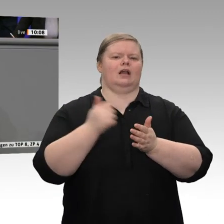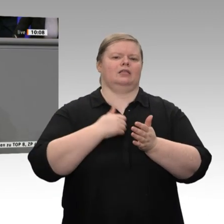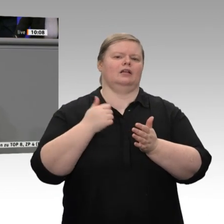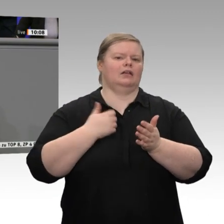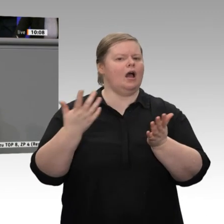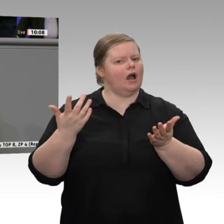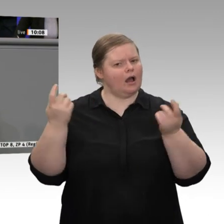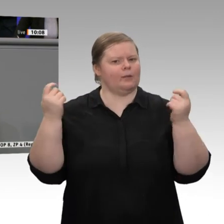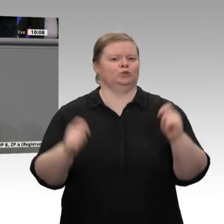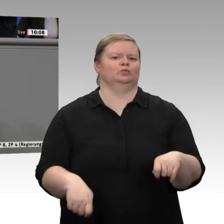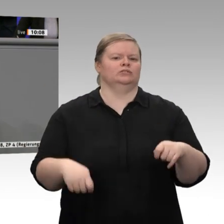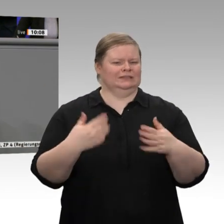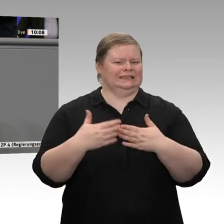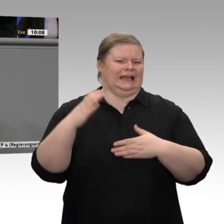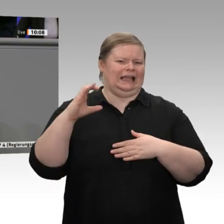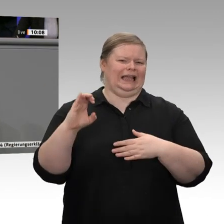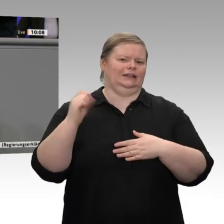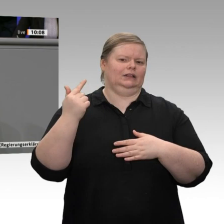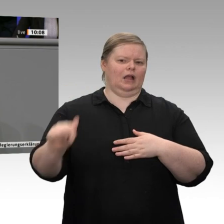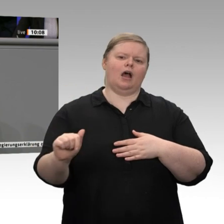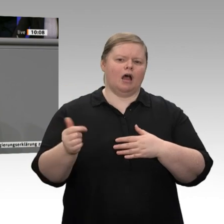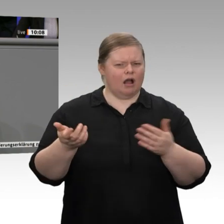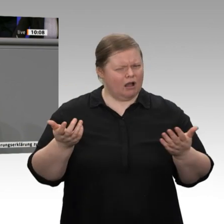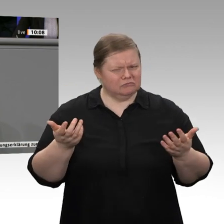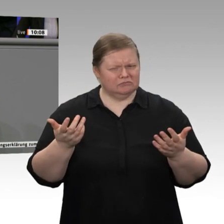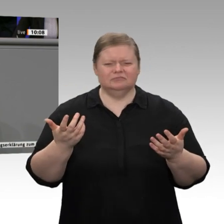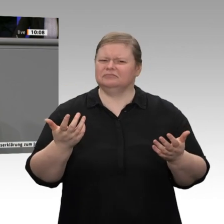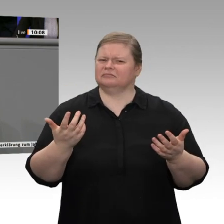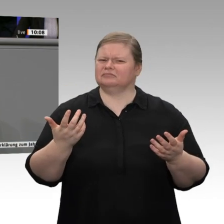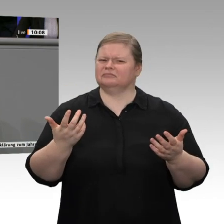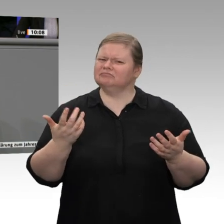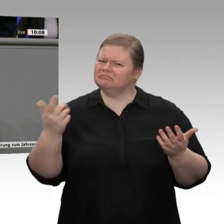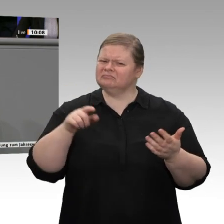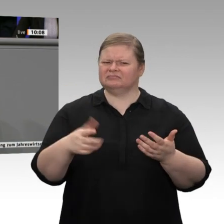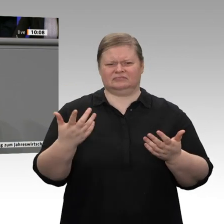Mit wem, meine Damen und Herren, sollen wir denn dann noch Verträge abschließen,